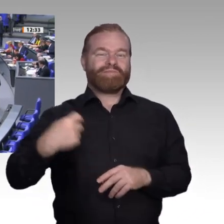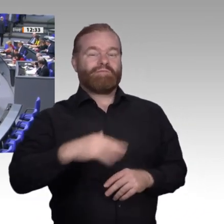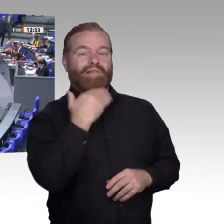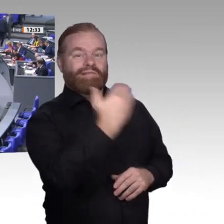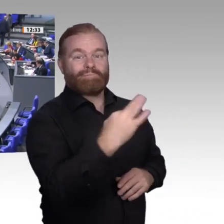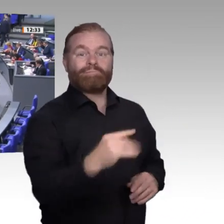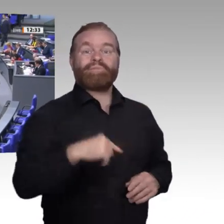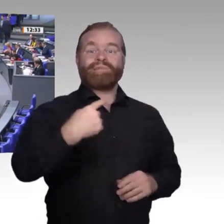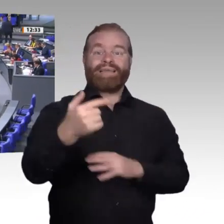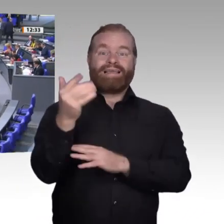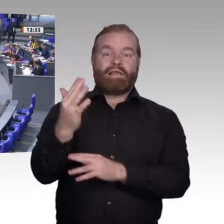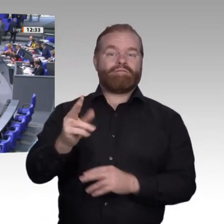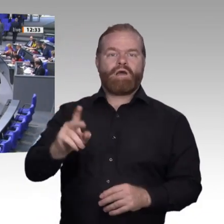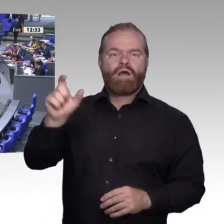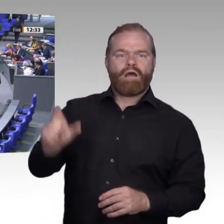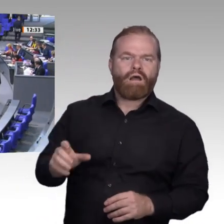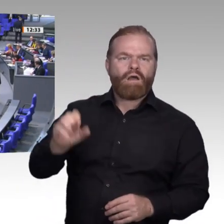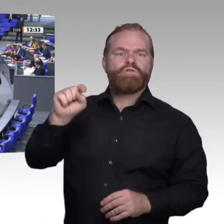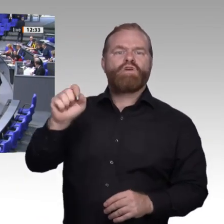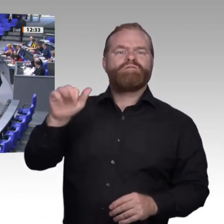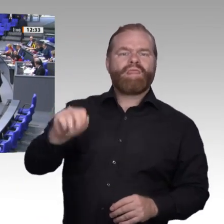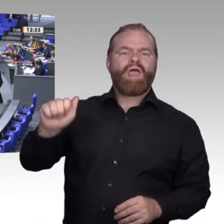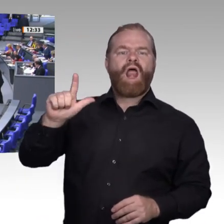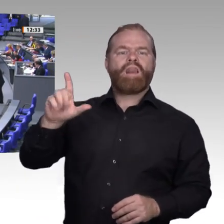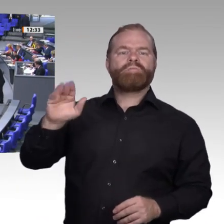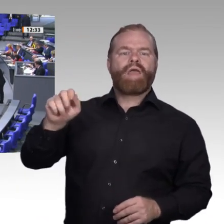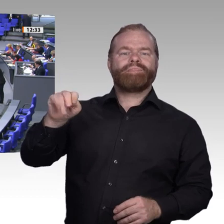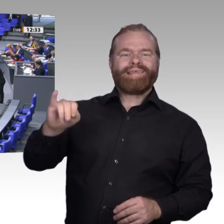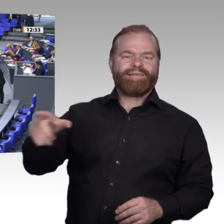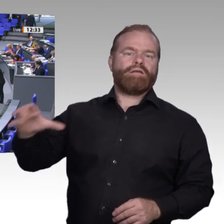der Wind der Veränderung weht, bauen die einen Mauern und die anderen